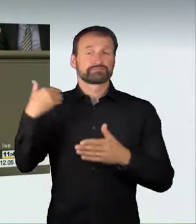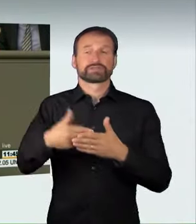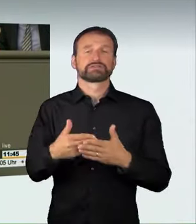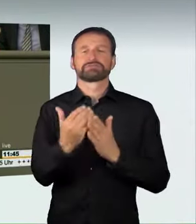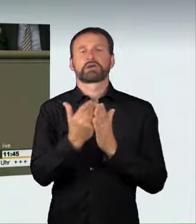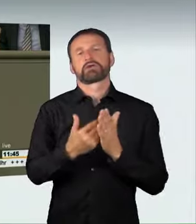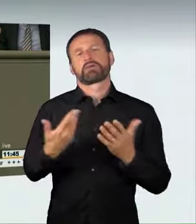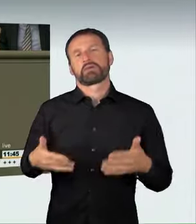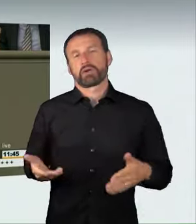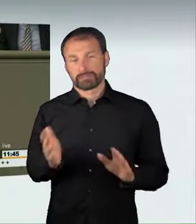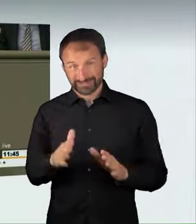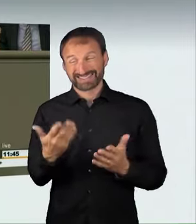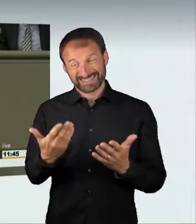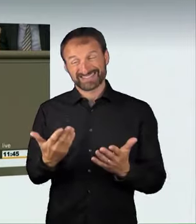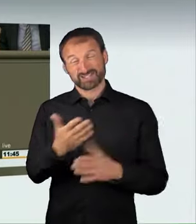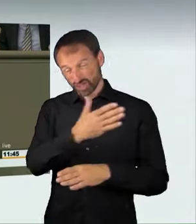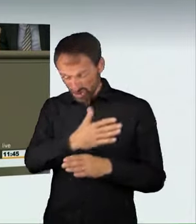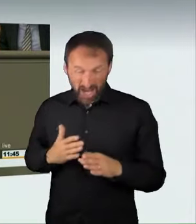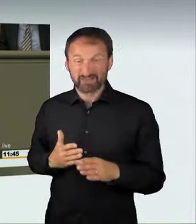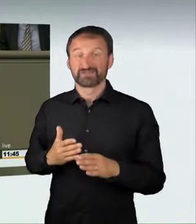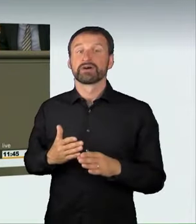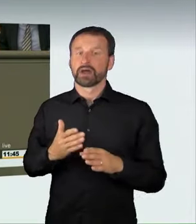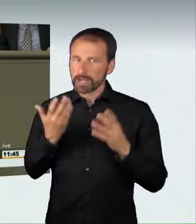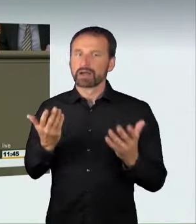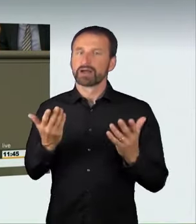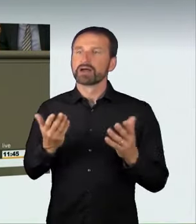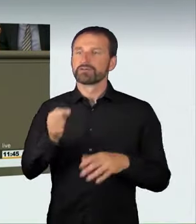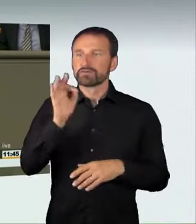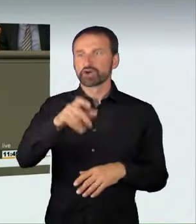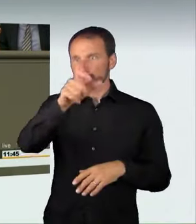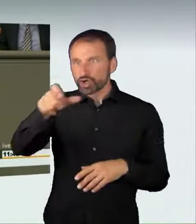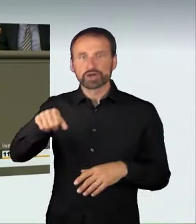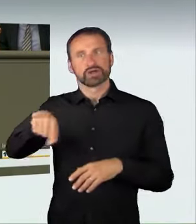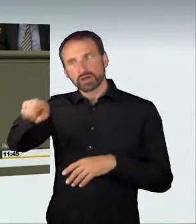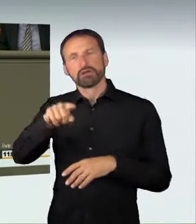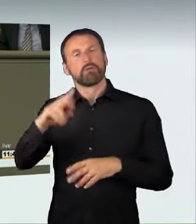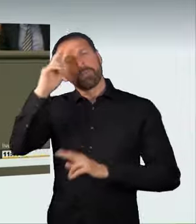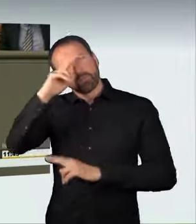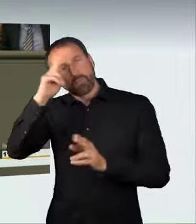Damit sprechen wir gegenüber denjenigen, die bereit sind, andere zu gefährden,